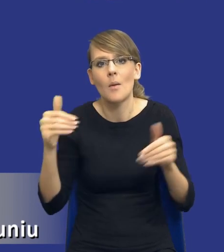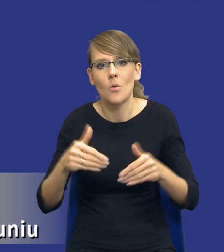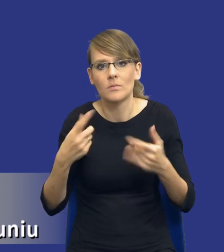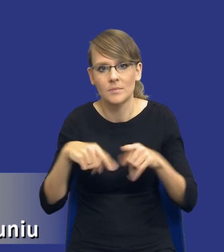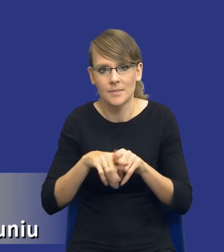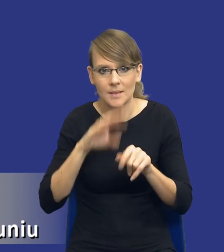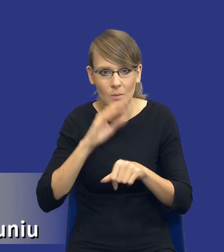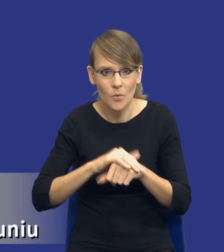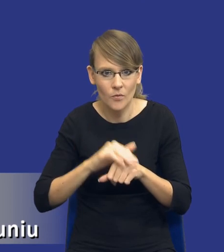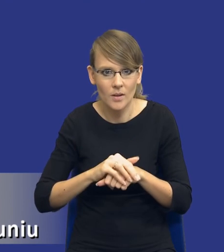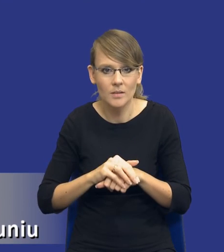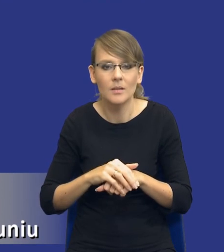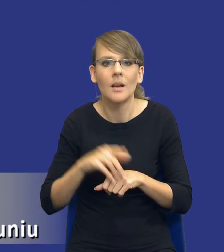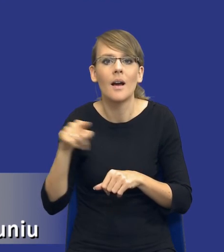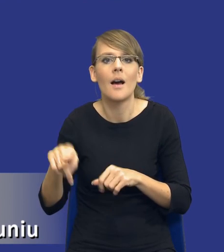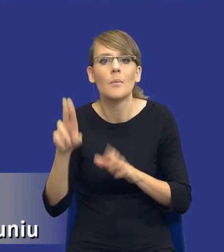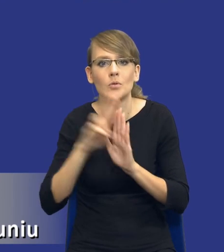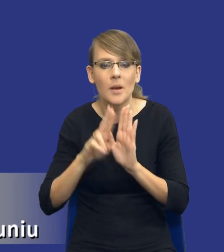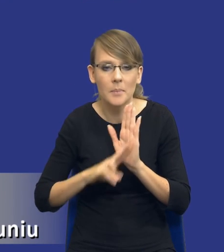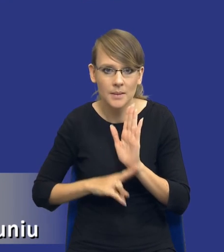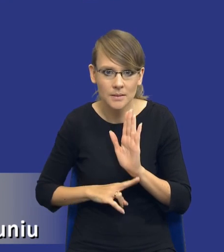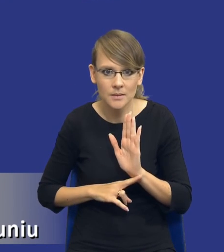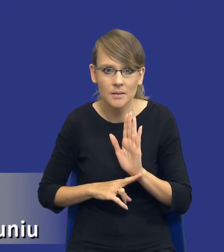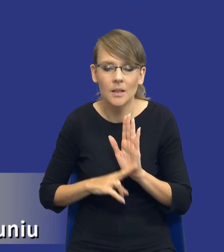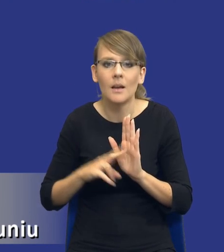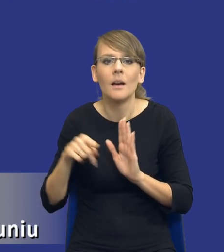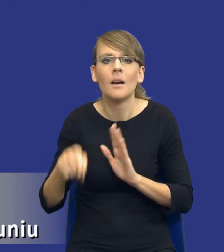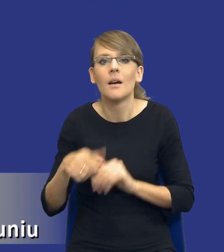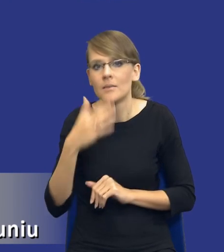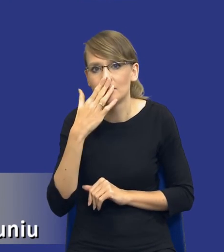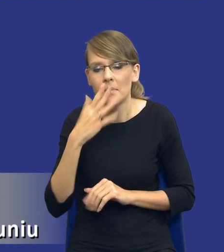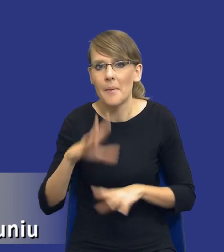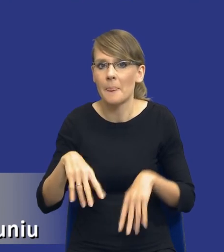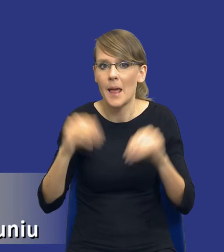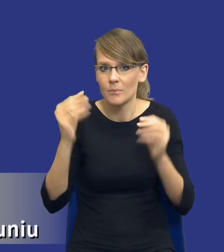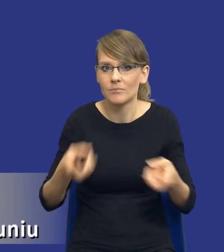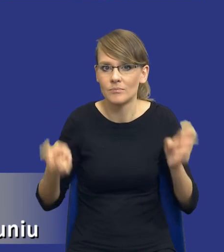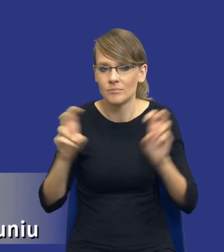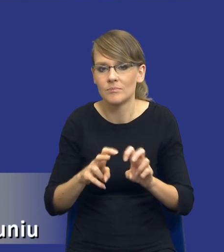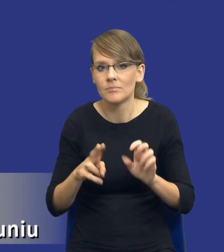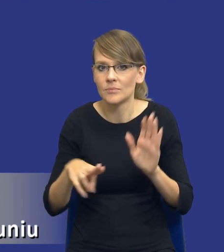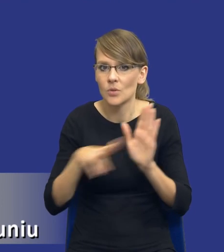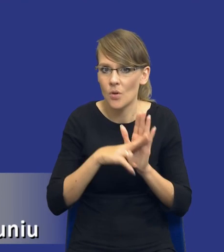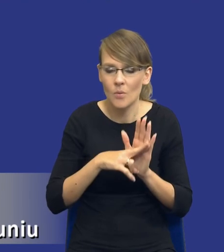Sam kształt tego przepisu, tak jak powiedziałem na początku, stworzenie tej normy nie było proste.